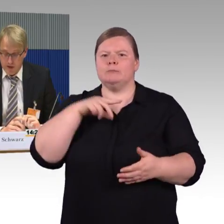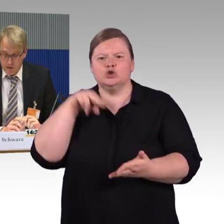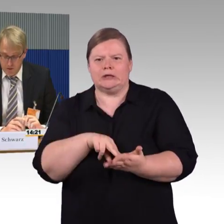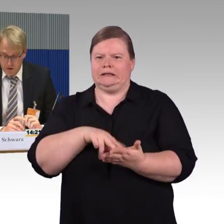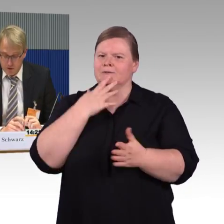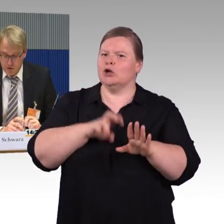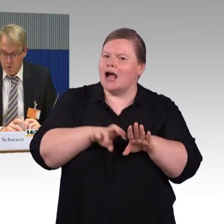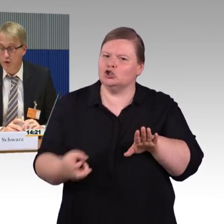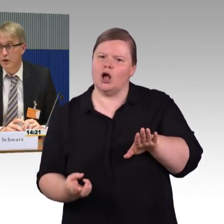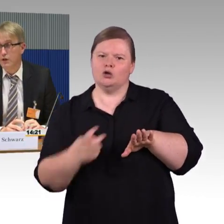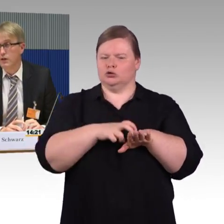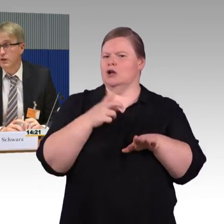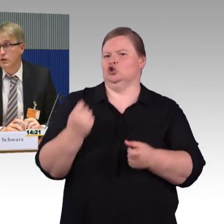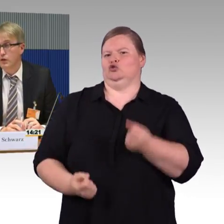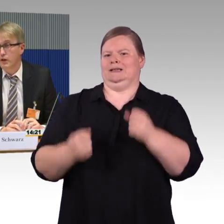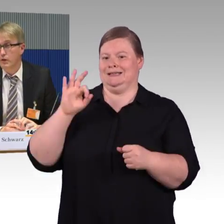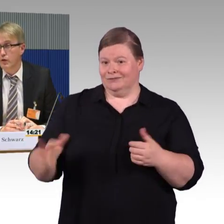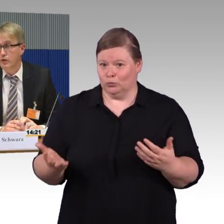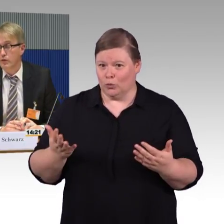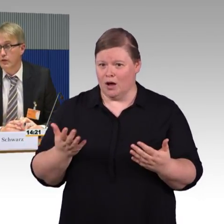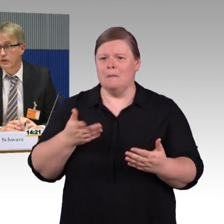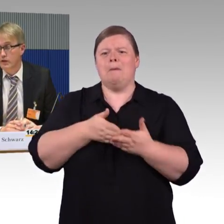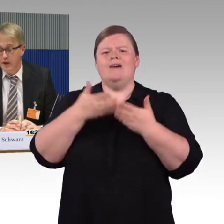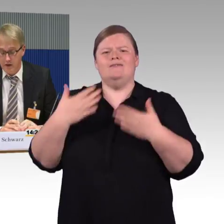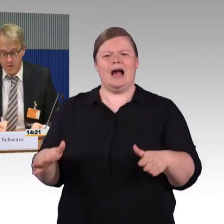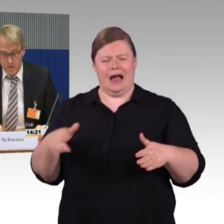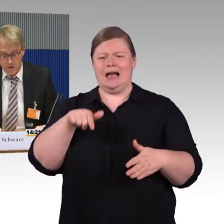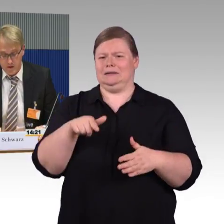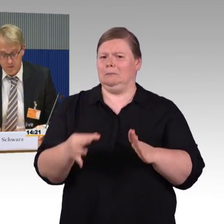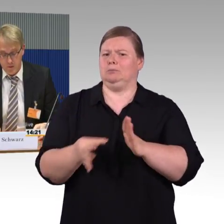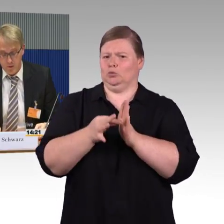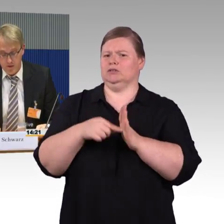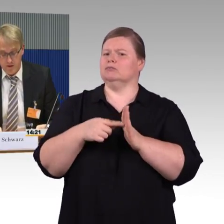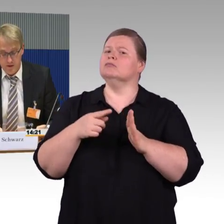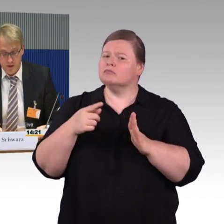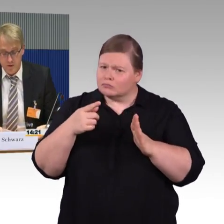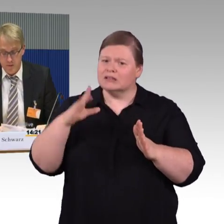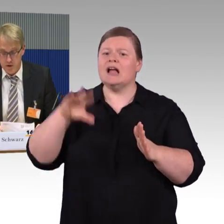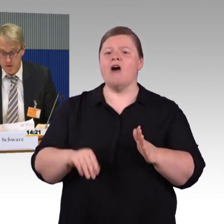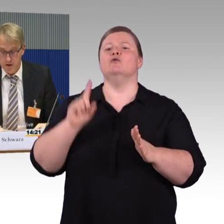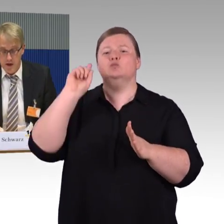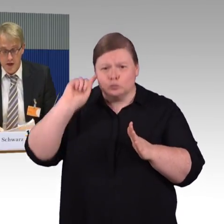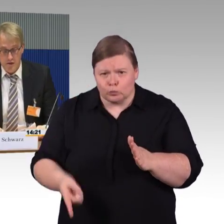Die Infrastruktur, die dort auch vorgefunden ist, ist gerade für Fahrgäste mit Mobilitätseinschränkung oft schwierig